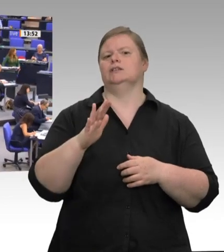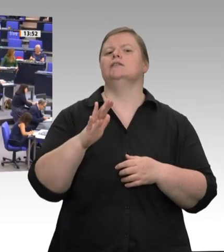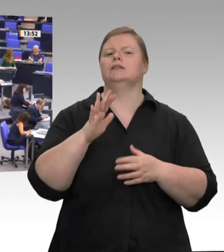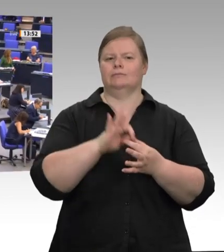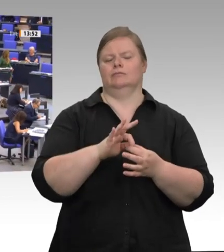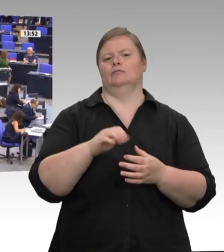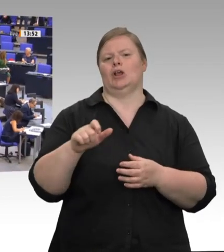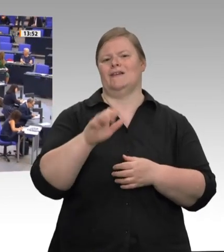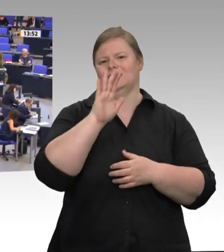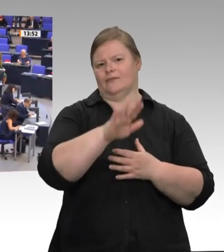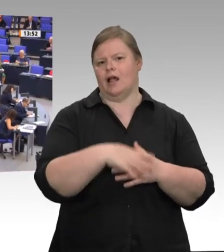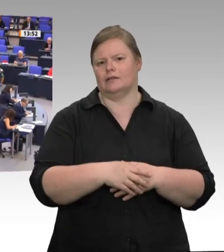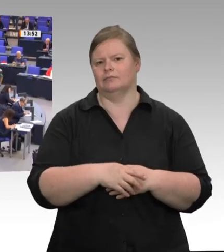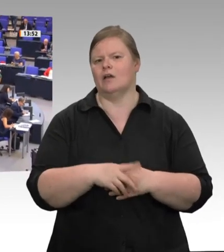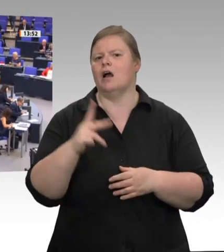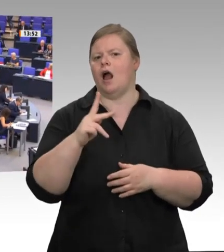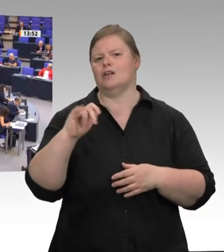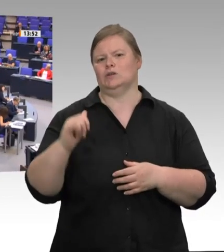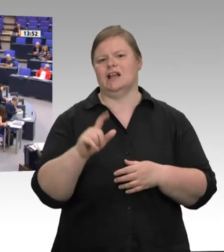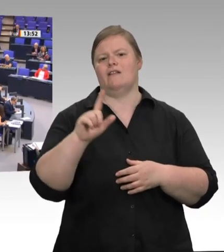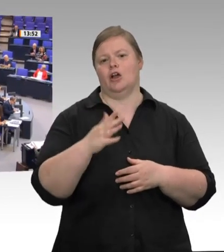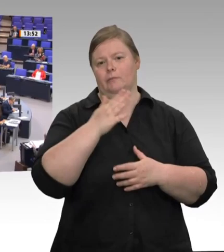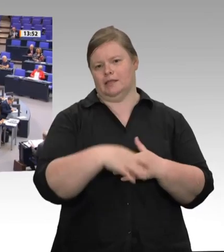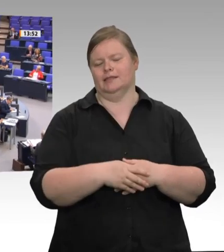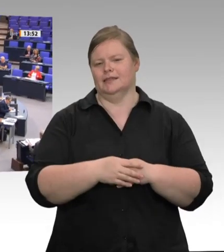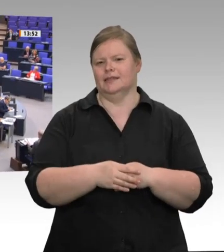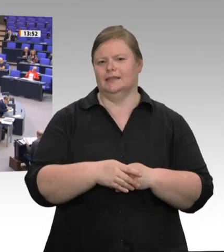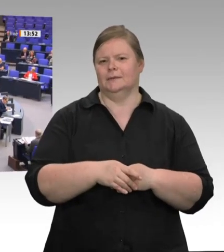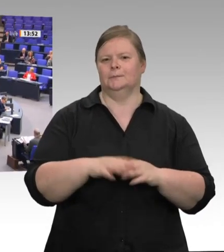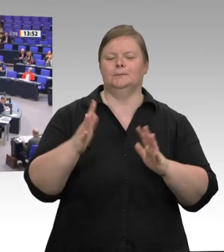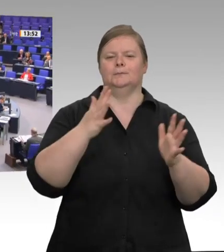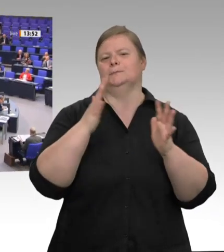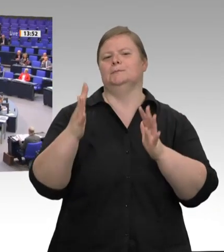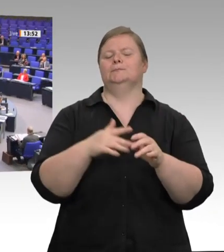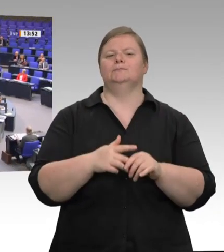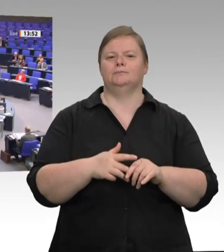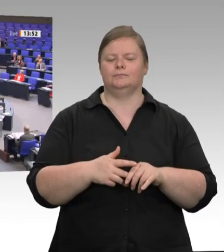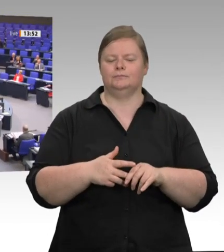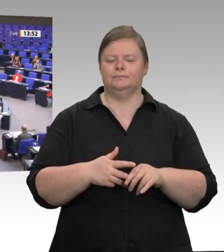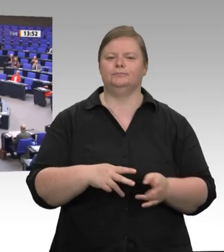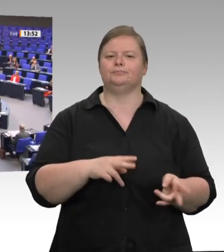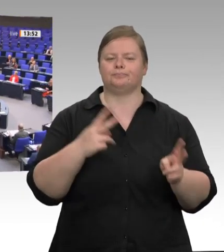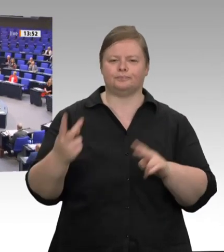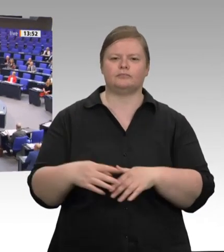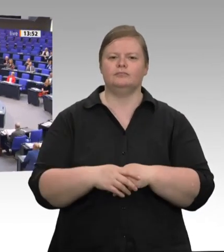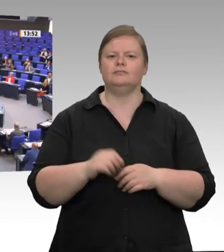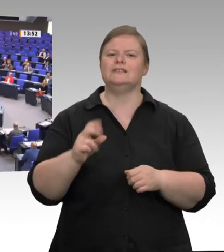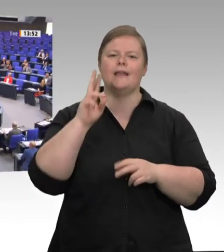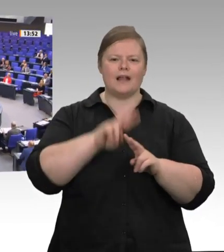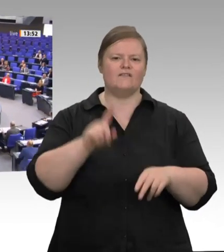Sehr geehrte Frau Präsidentin! Meine sehr verehrten Damen und Herren! Verehrte Abgeordnete! Erst einmal ist es natürlich schön, wenn